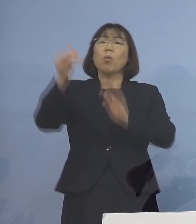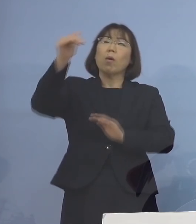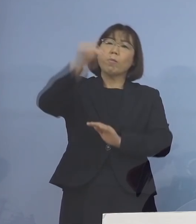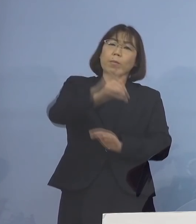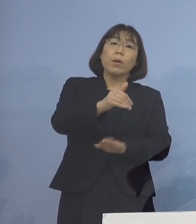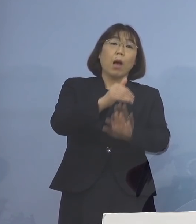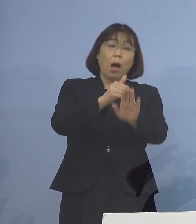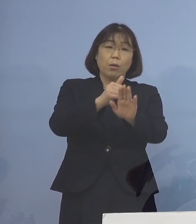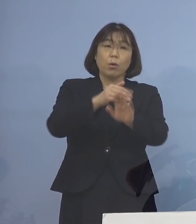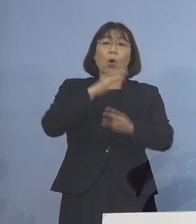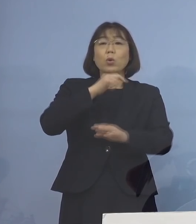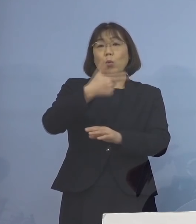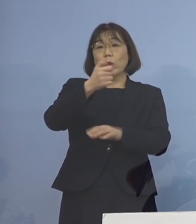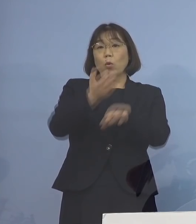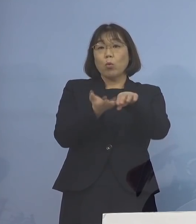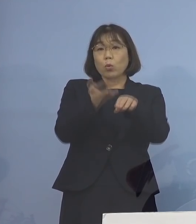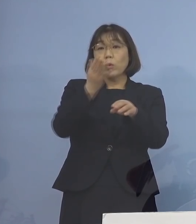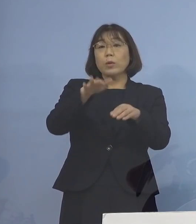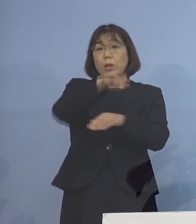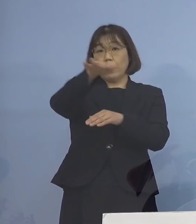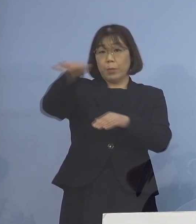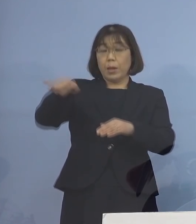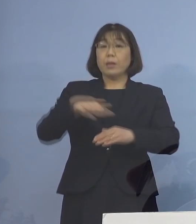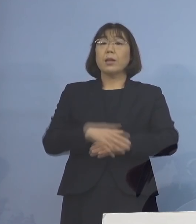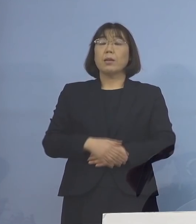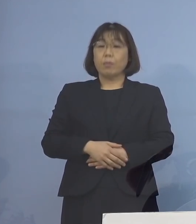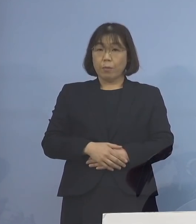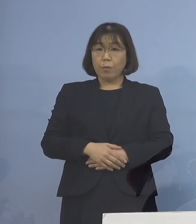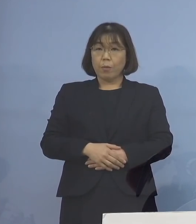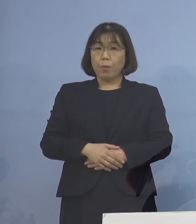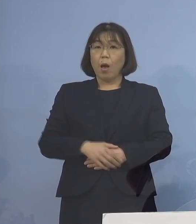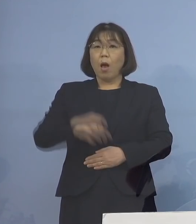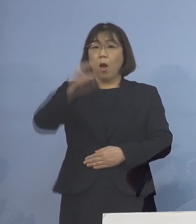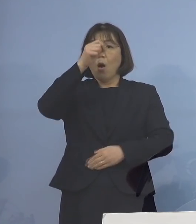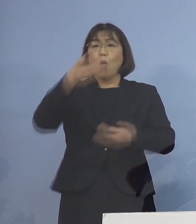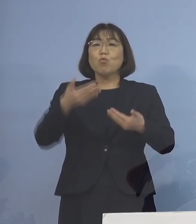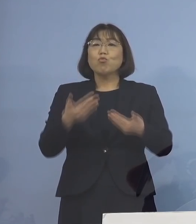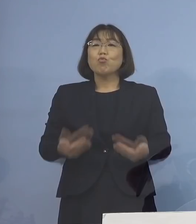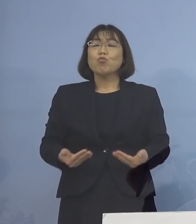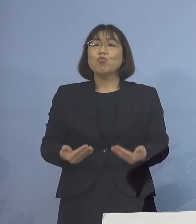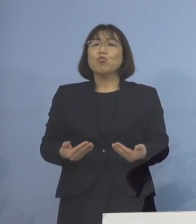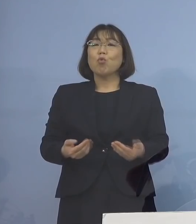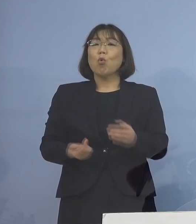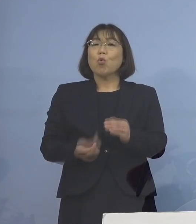また60歳以上の皆様方における 重症例発生率は